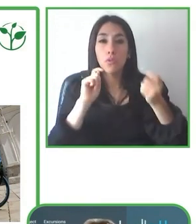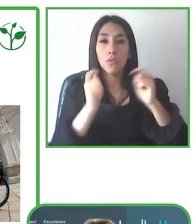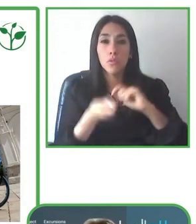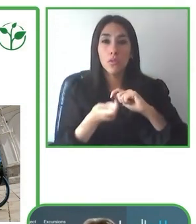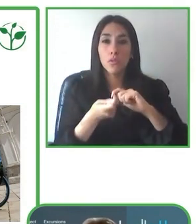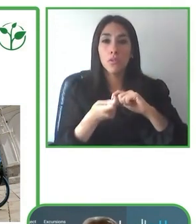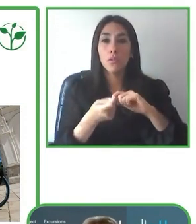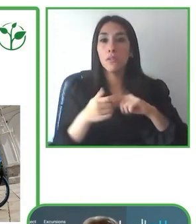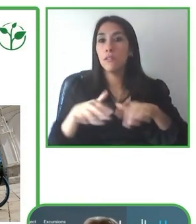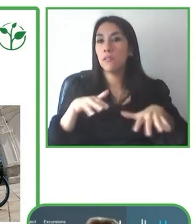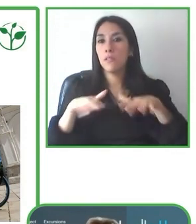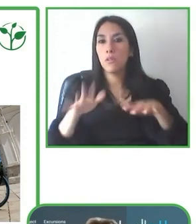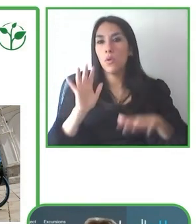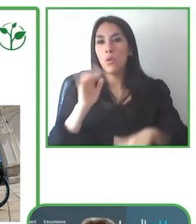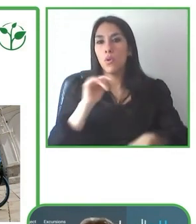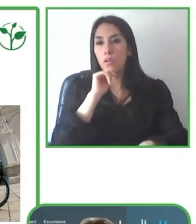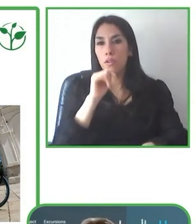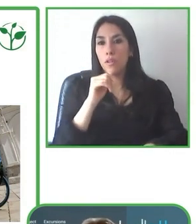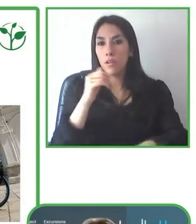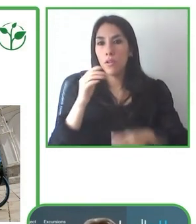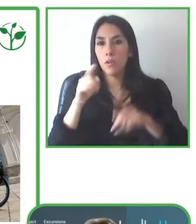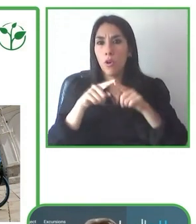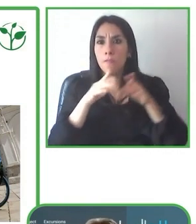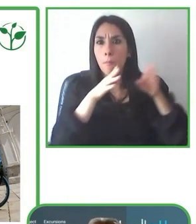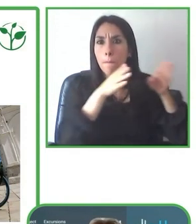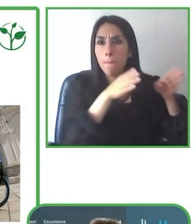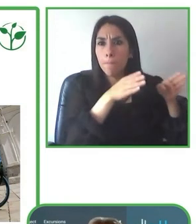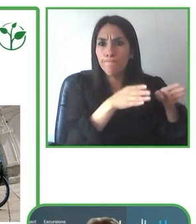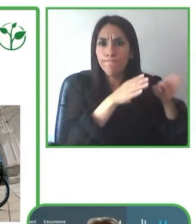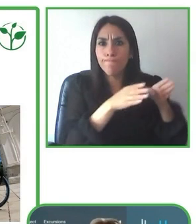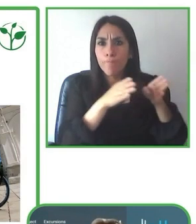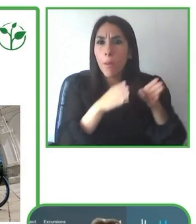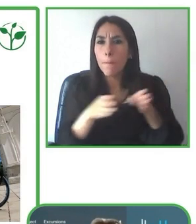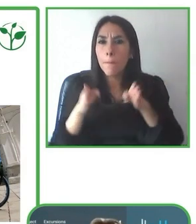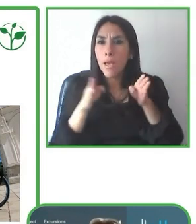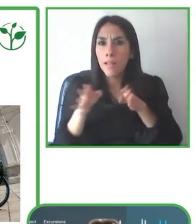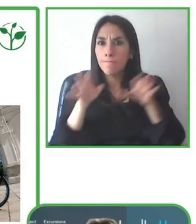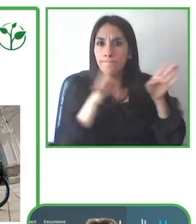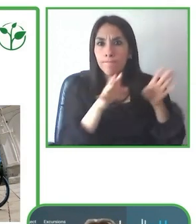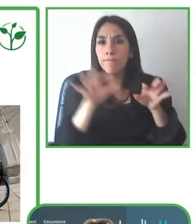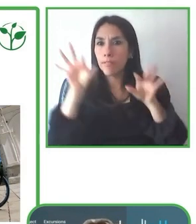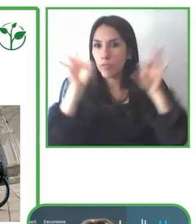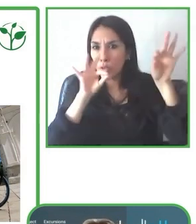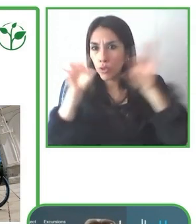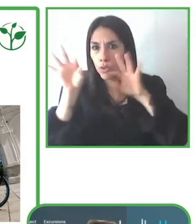destino accesible y lo que se buscó es justamente ver cómo se podía adaptar cada uno